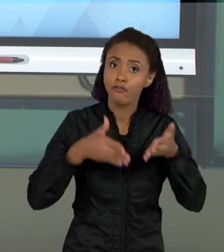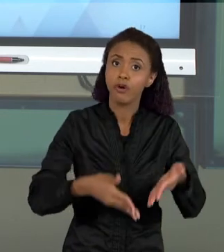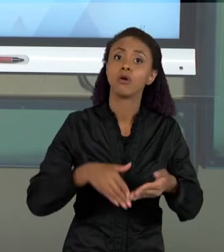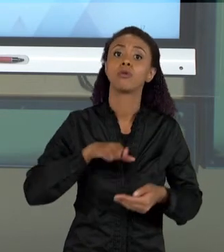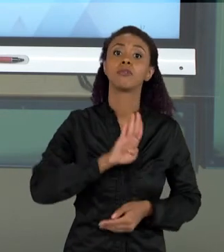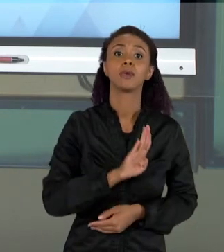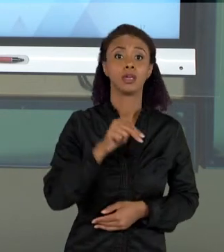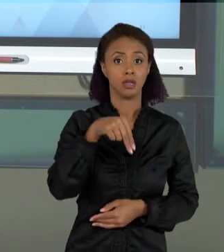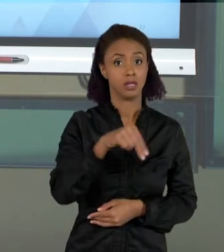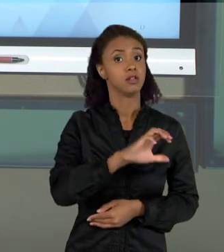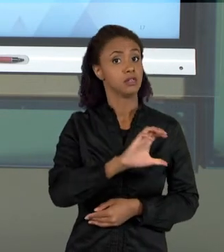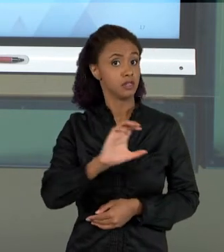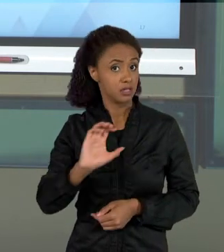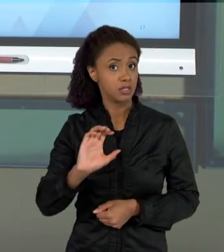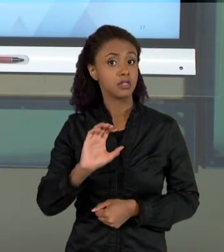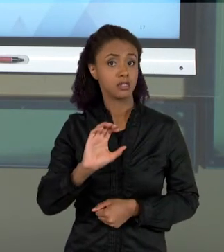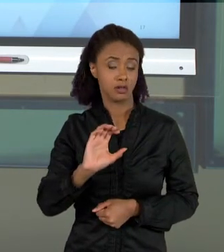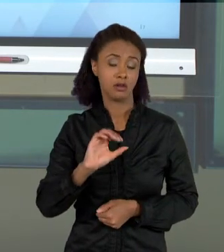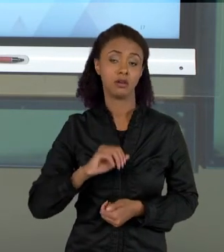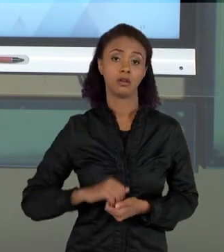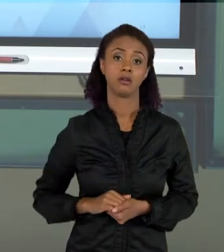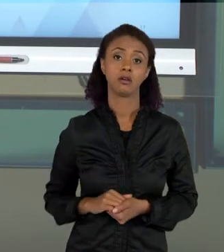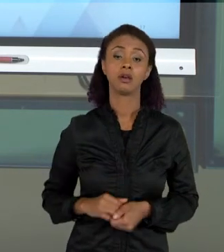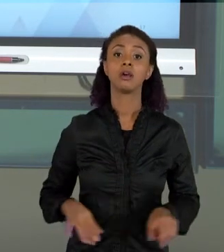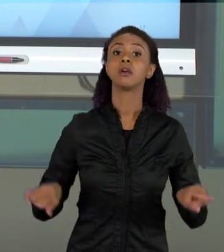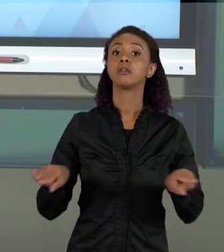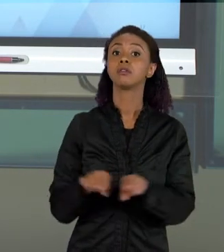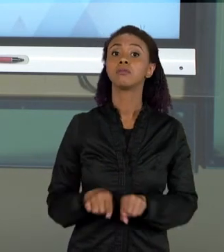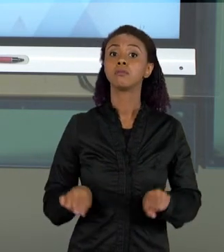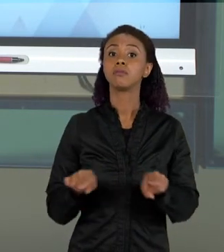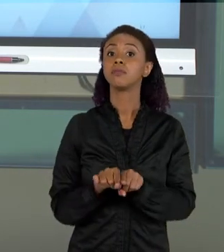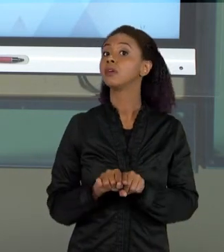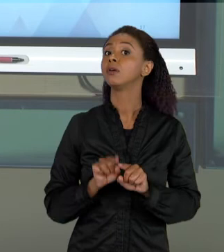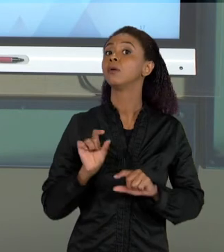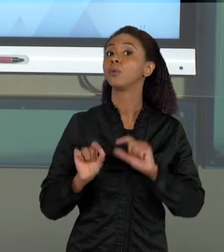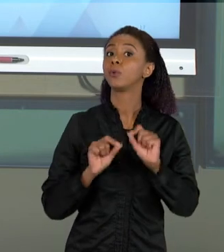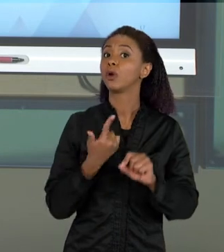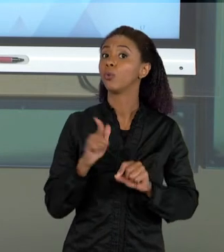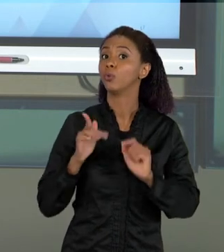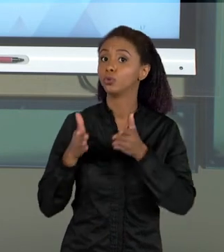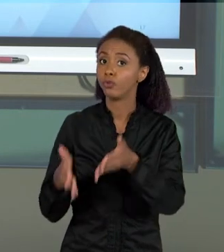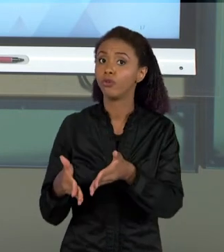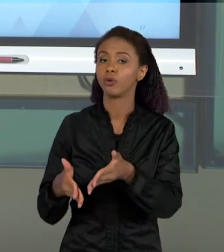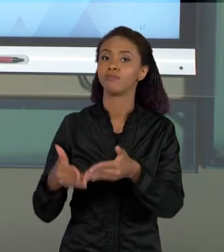NACIONAL CURRICULAR, E TAMBÉM UM OUTRO FOCO NA AVALIAÇÃO, OS DOIS TEMAS, O